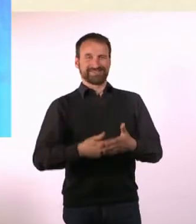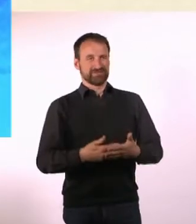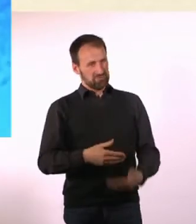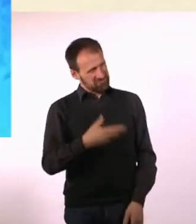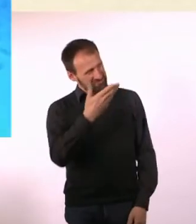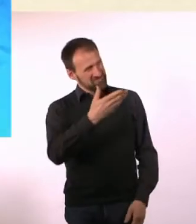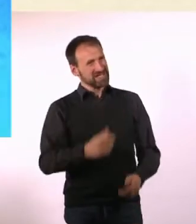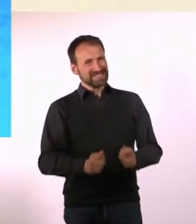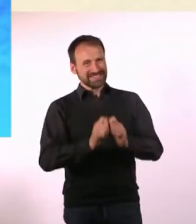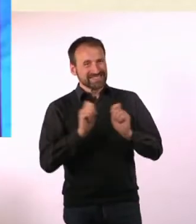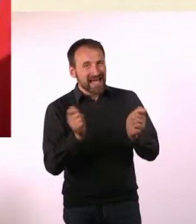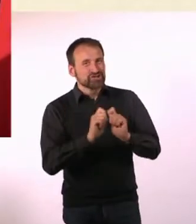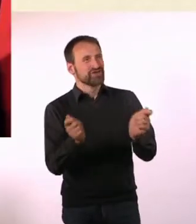Wie bist Du auf die Idee gekommen?